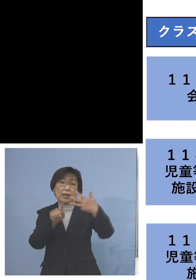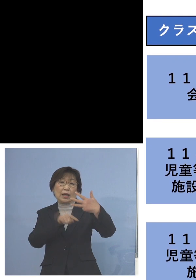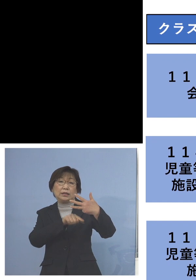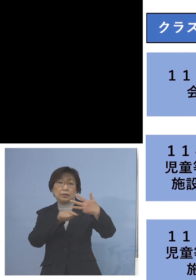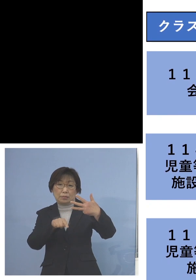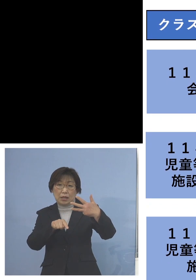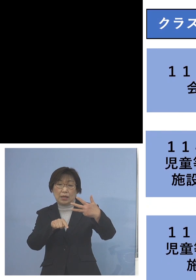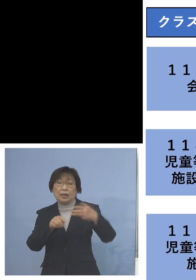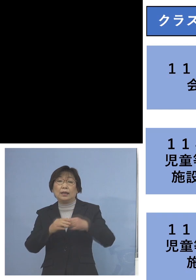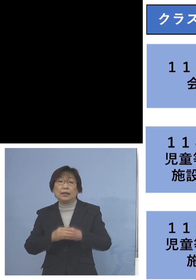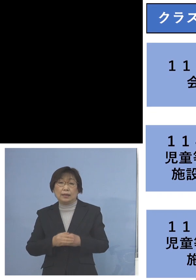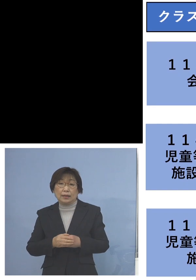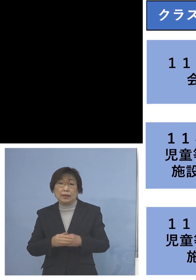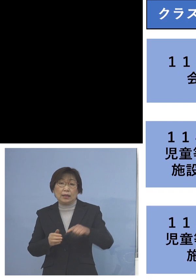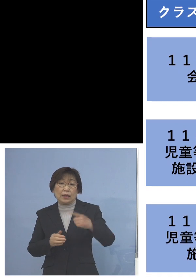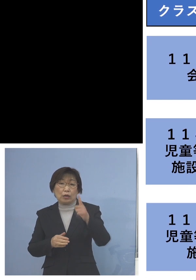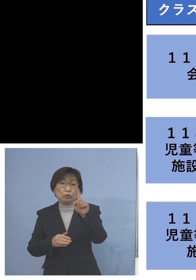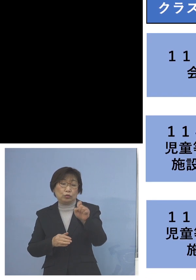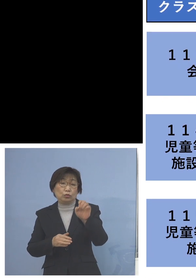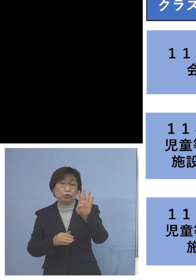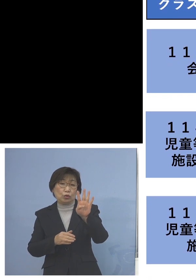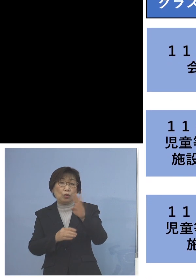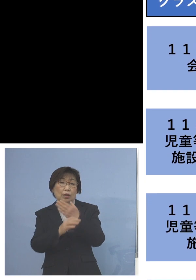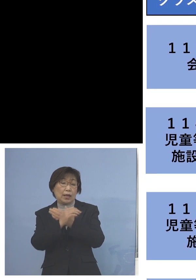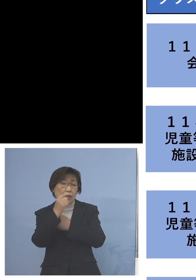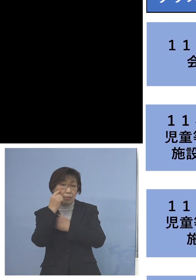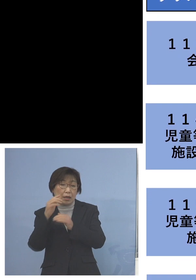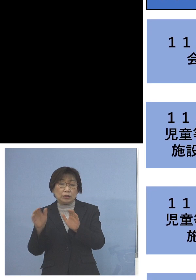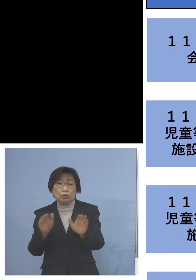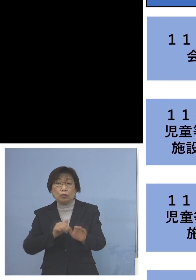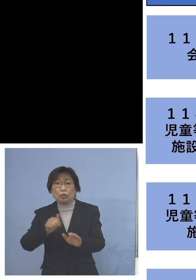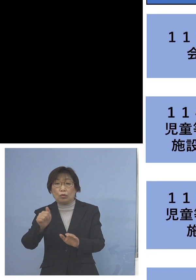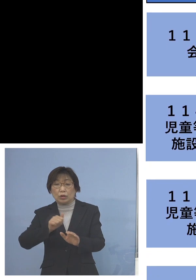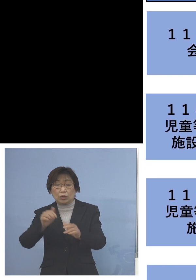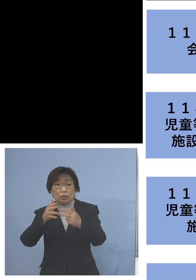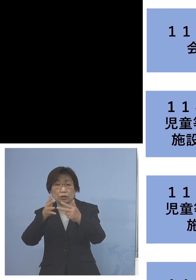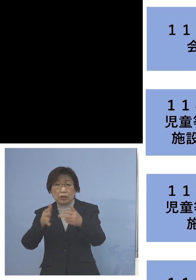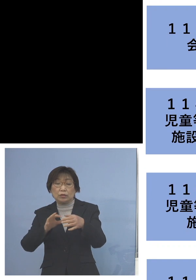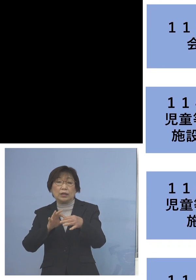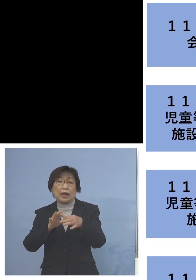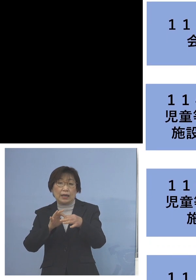「114例目児童等利用施設 関連クラスター」二次感染1名